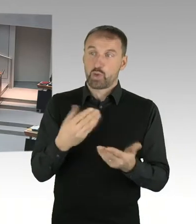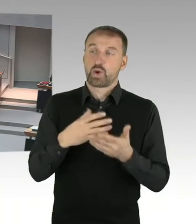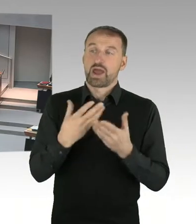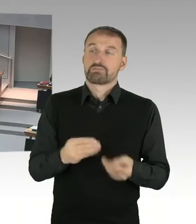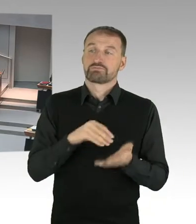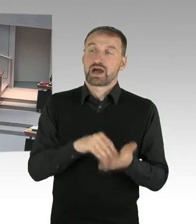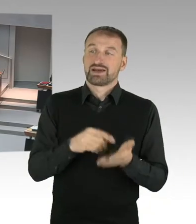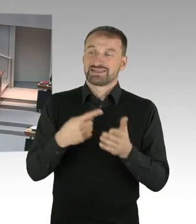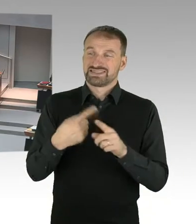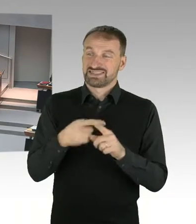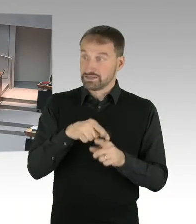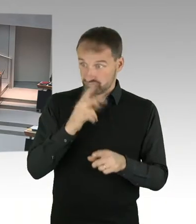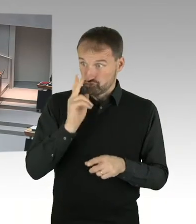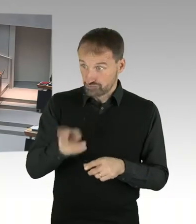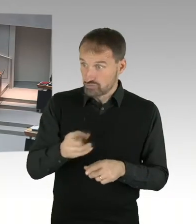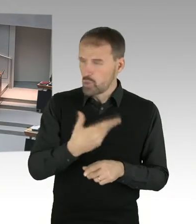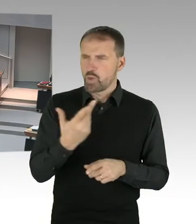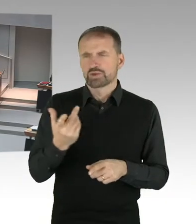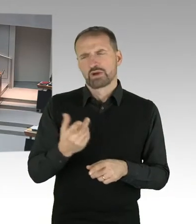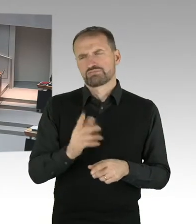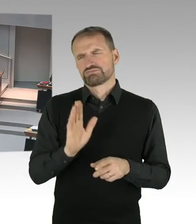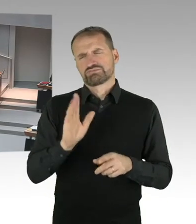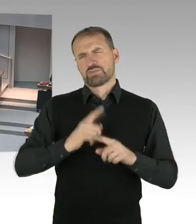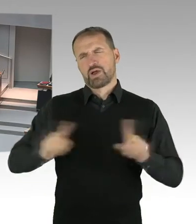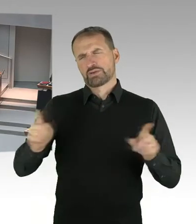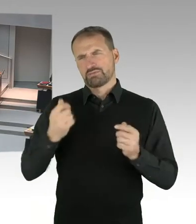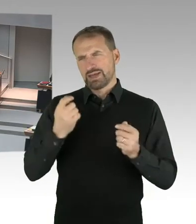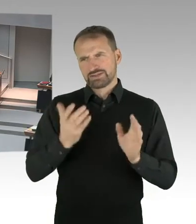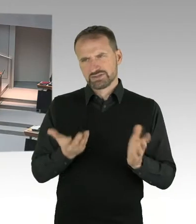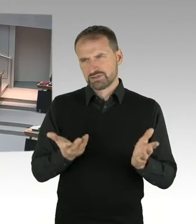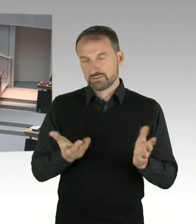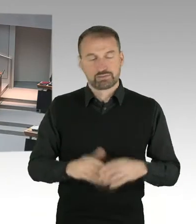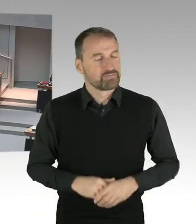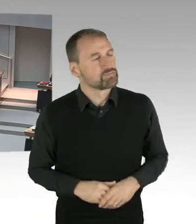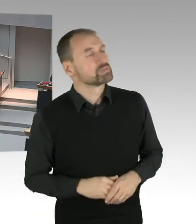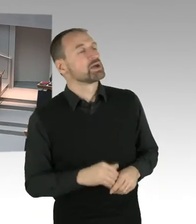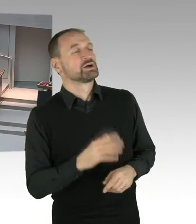ich kann das nicht bestätigen, weil die Voraussetzung für Verhandlung über einen Erbpacht Zins, wäre ja erstmal eine grundsätzliche Einigung darüber,